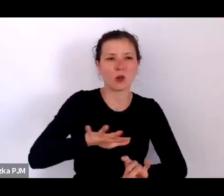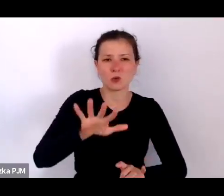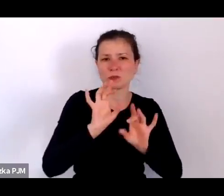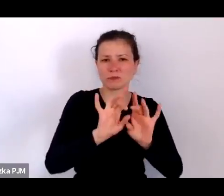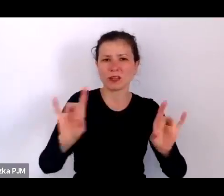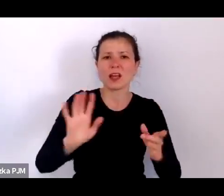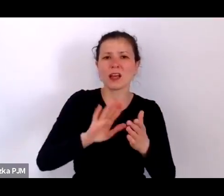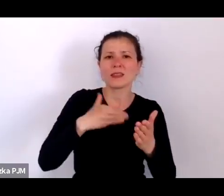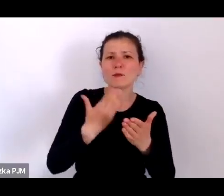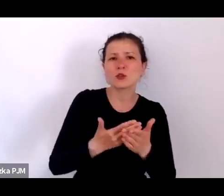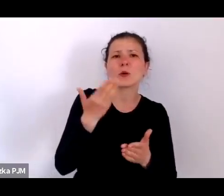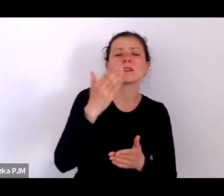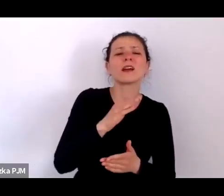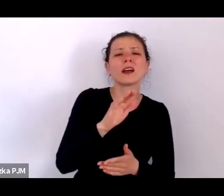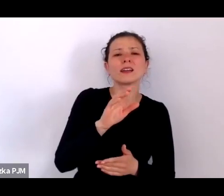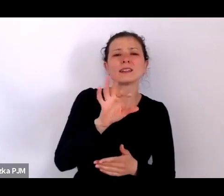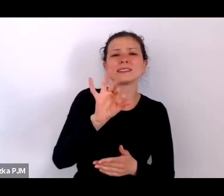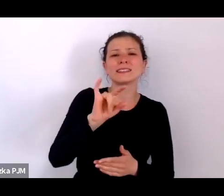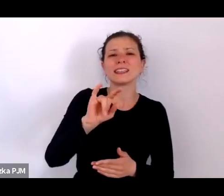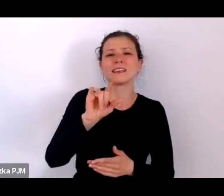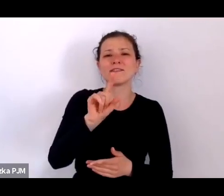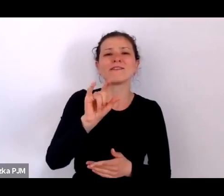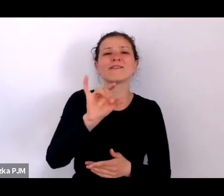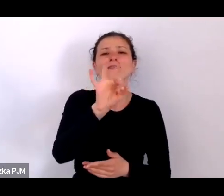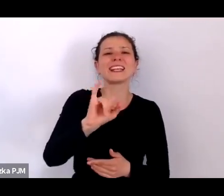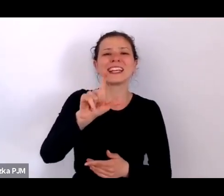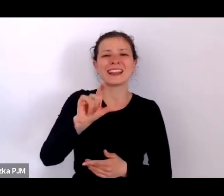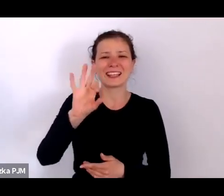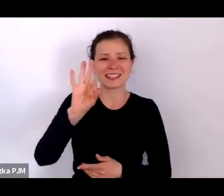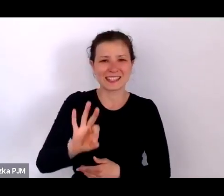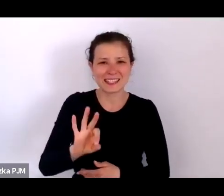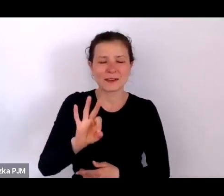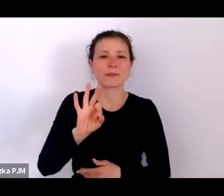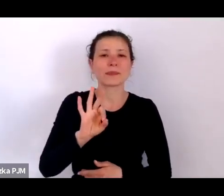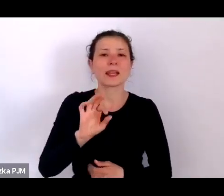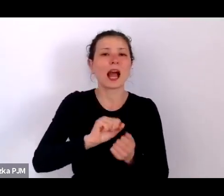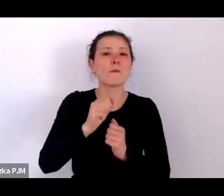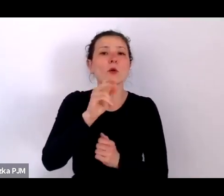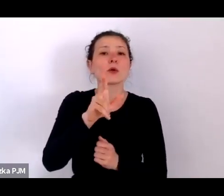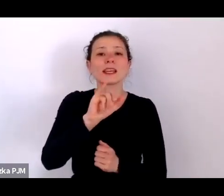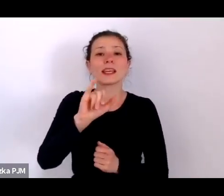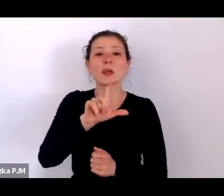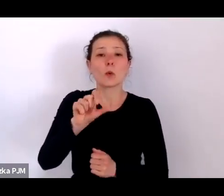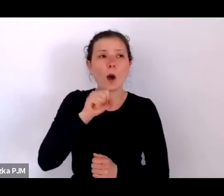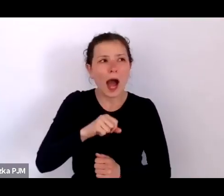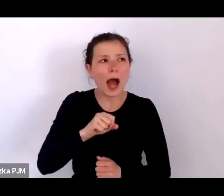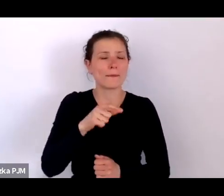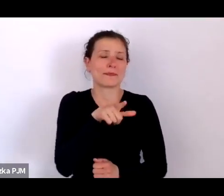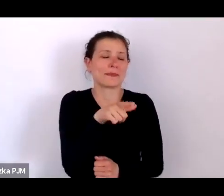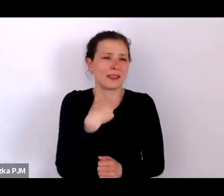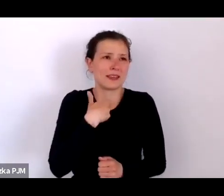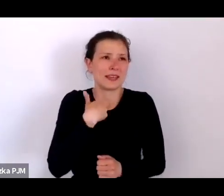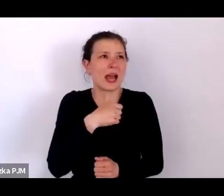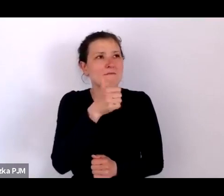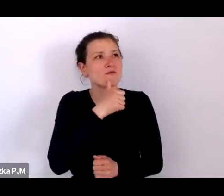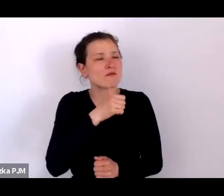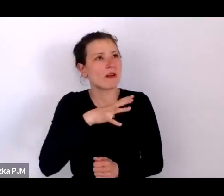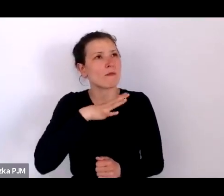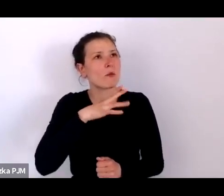popularnie tak ta choroba była nazywana. I próbowałam sobie wówczas wyobrazić te epidemie i te bezradność ludzi